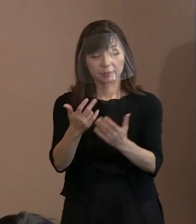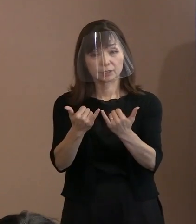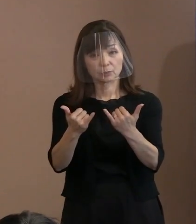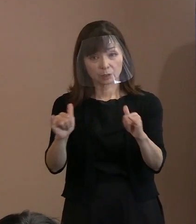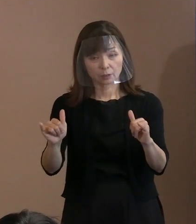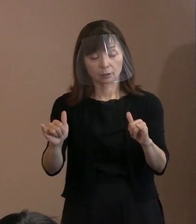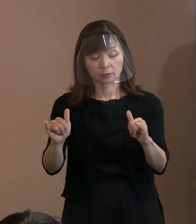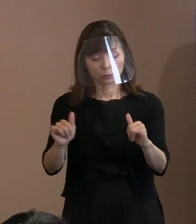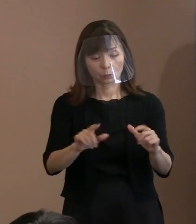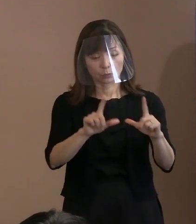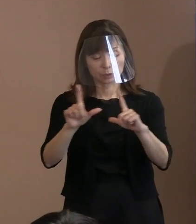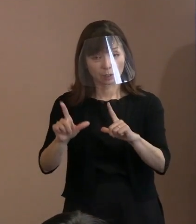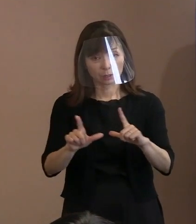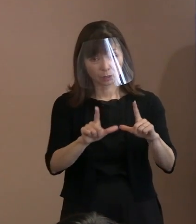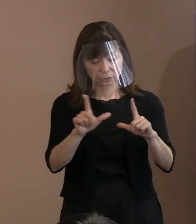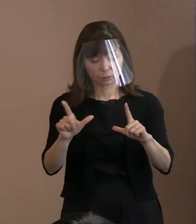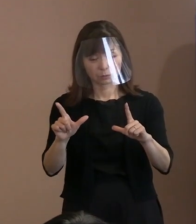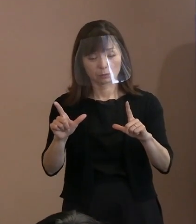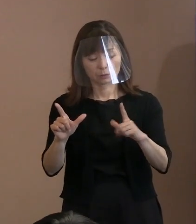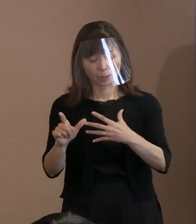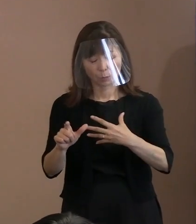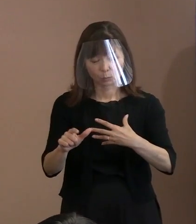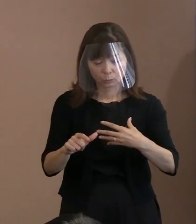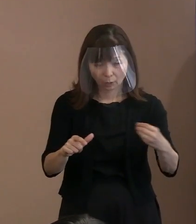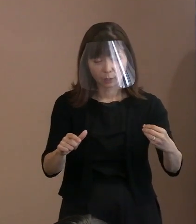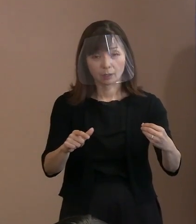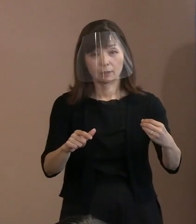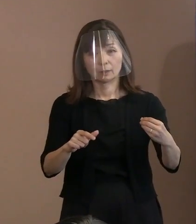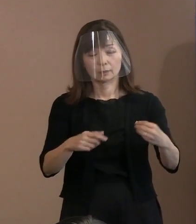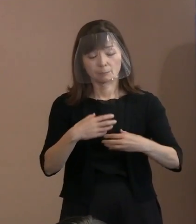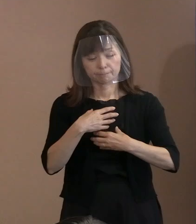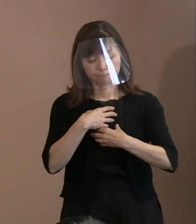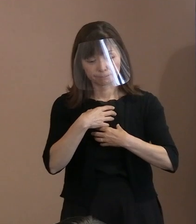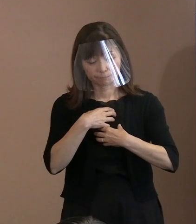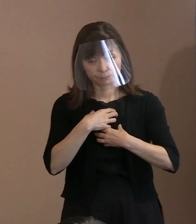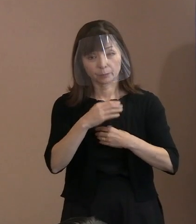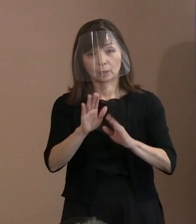奪われているというこういった状況を どう捉えるかと｡